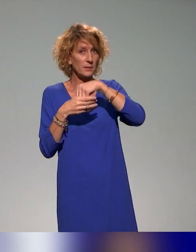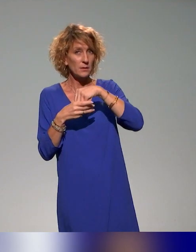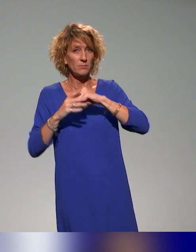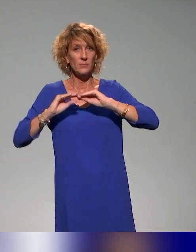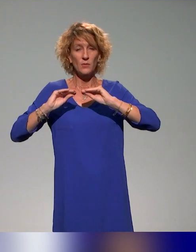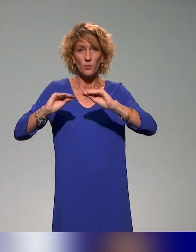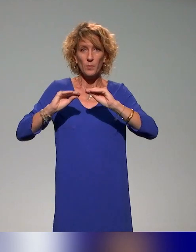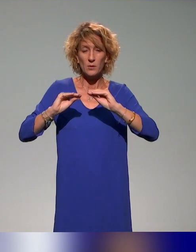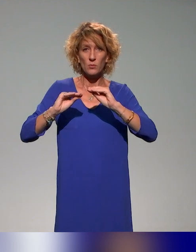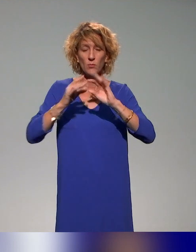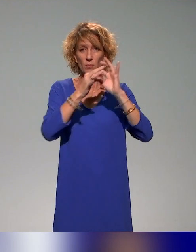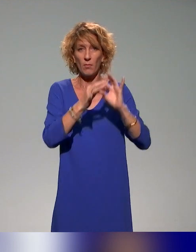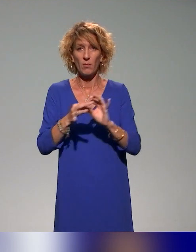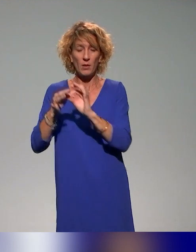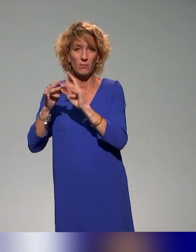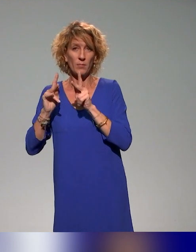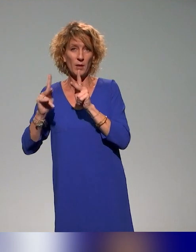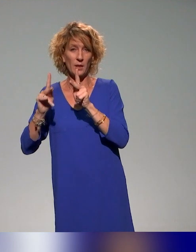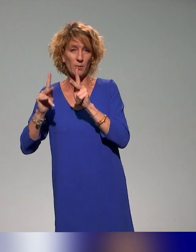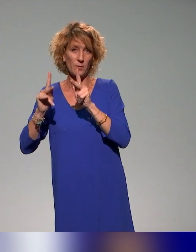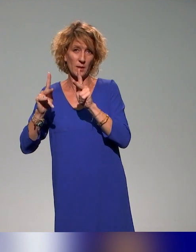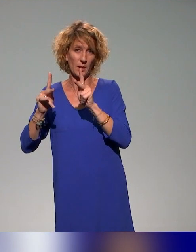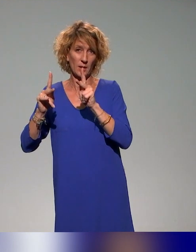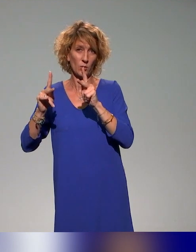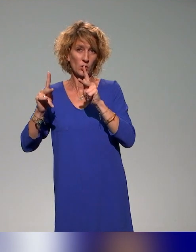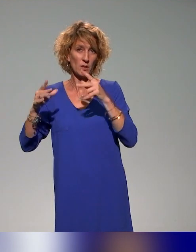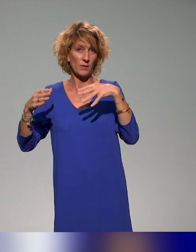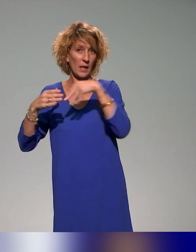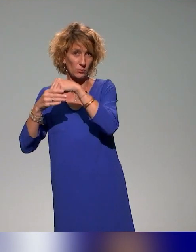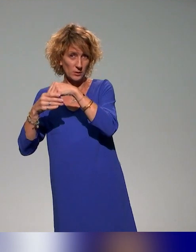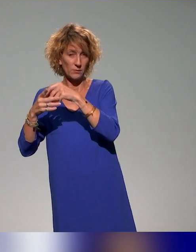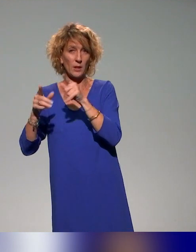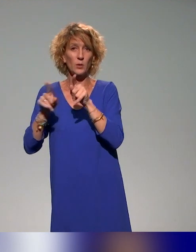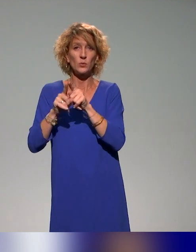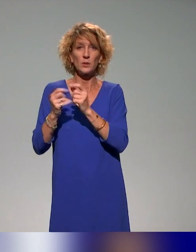à la pédagogie inclusive dans ces plans de formation, et après pouvoir le proposer à l'ensemble des acteurs.